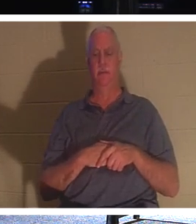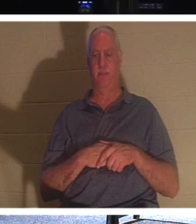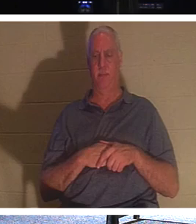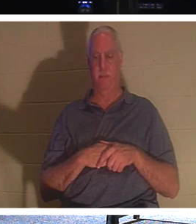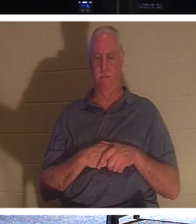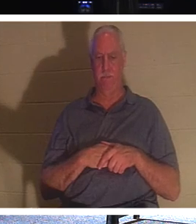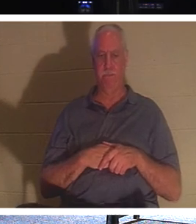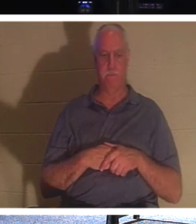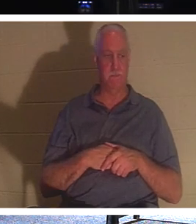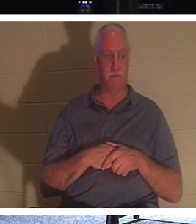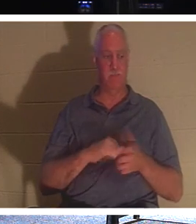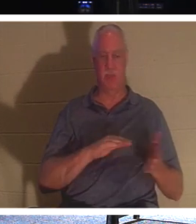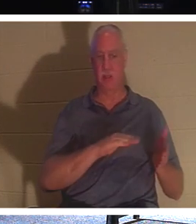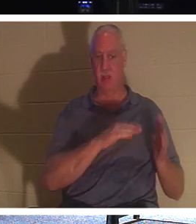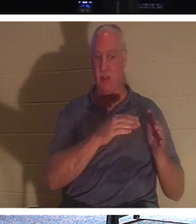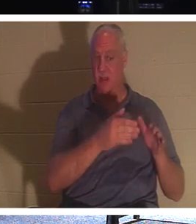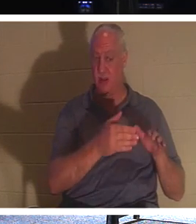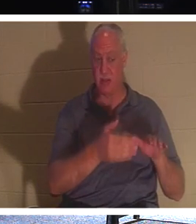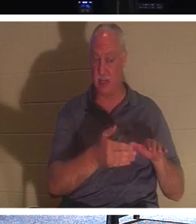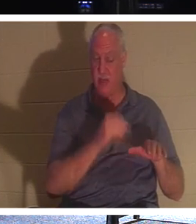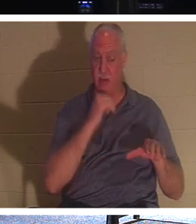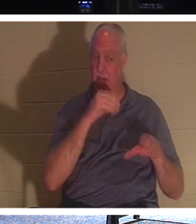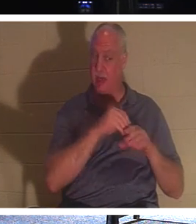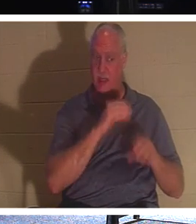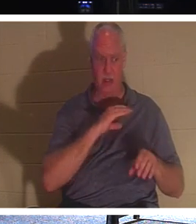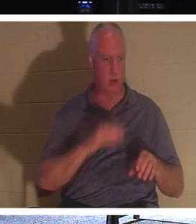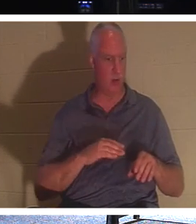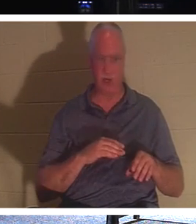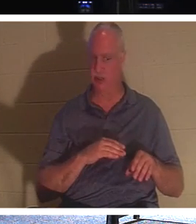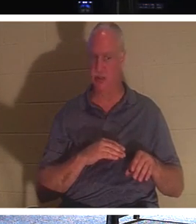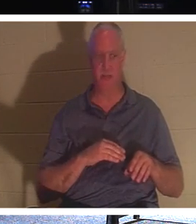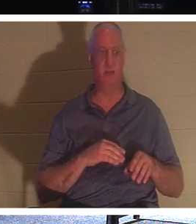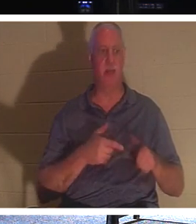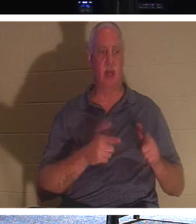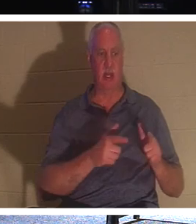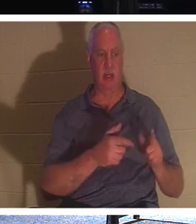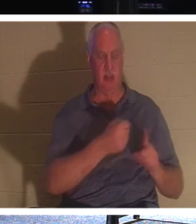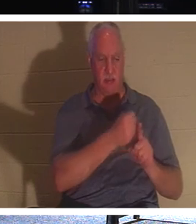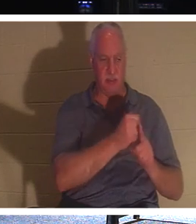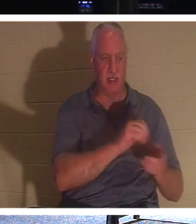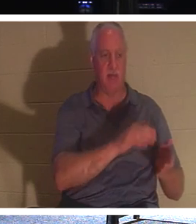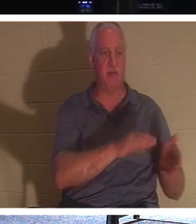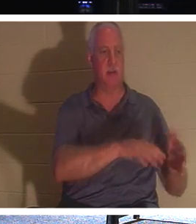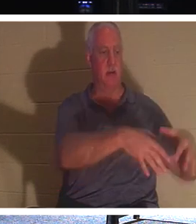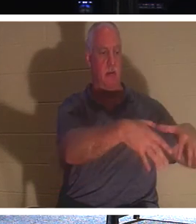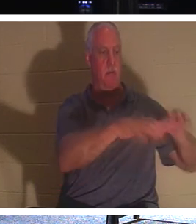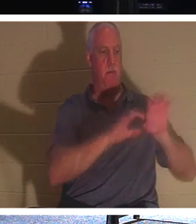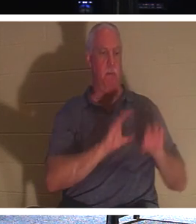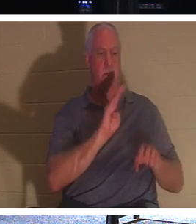죽은 자를 장사하게 하십시오. 그러나 여러분은 그리스도 안에서 살아 있습니다. 그분은 말씀하십니다.